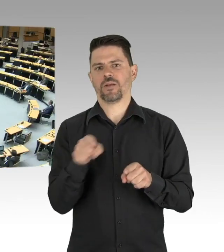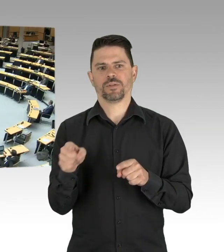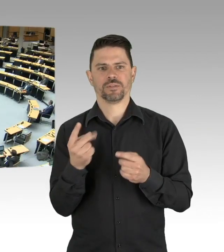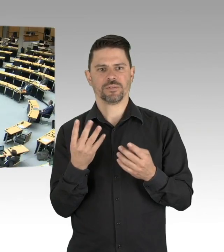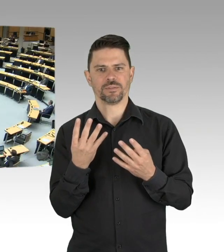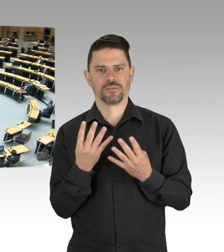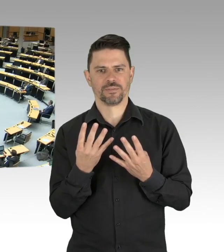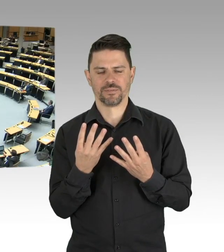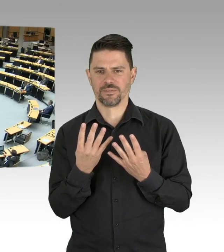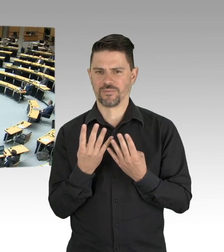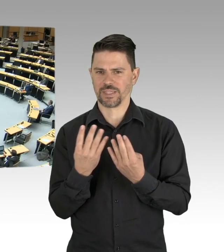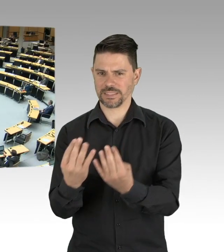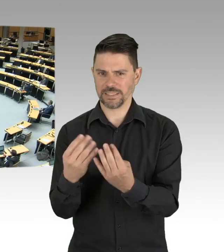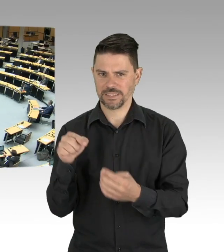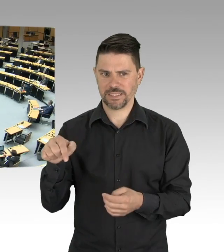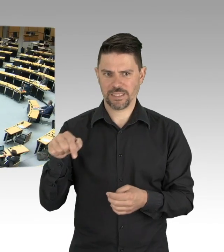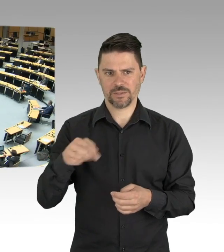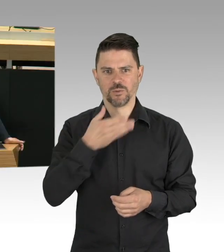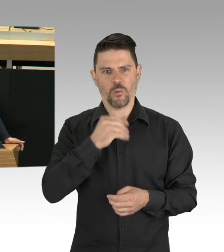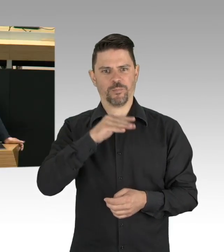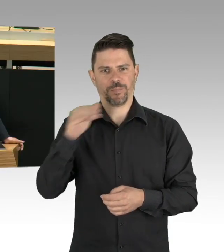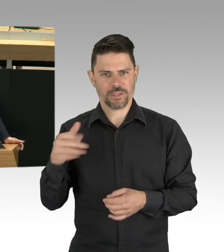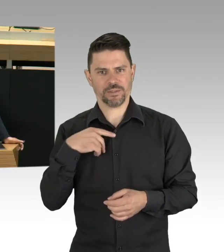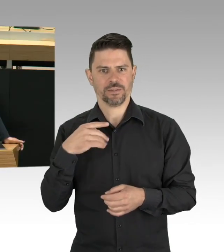Und noch ein letztes Bild, ein Cartoon in den sozialen Medien,